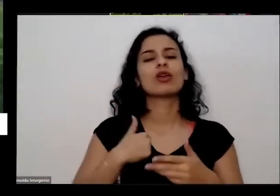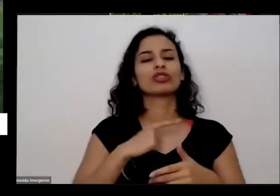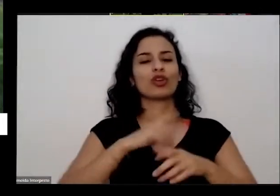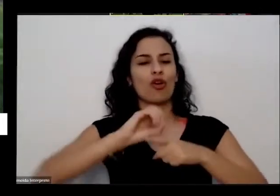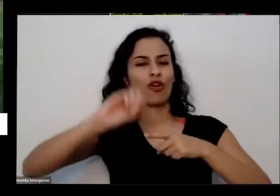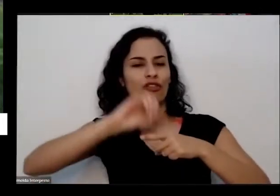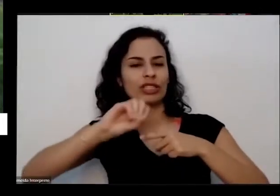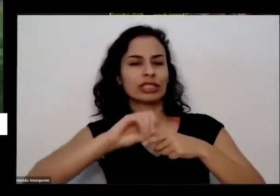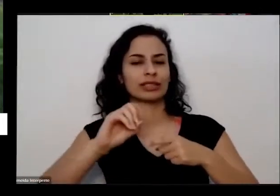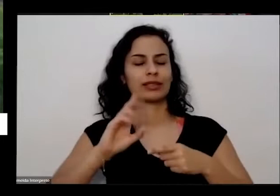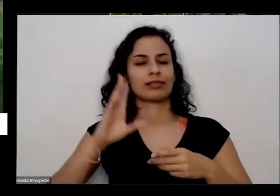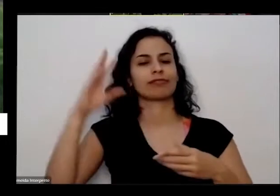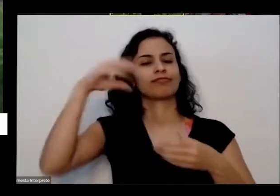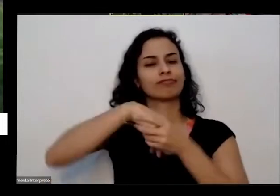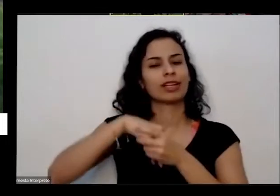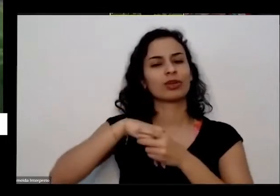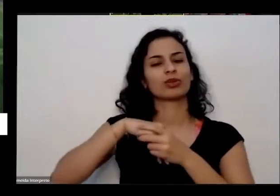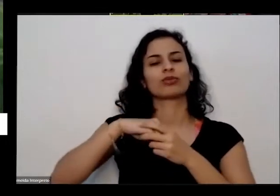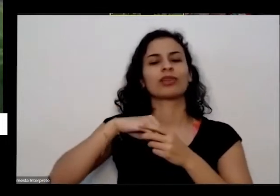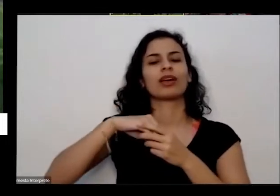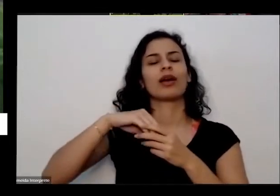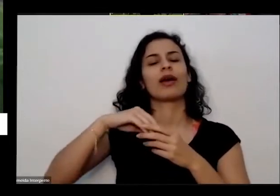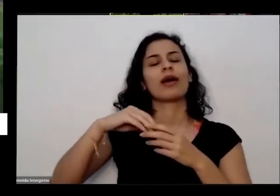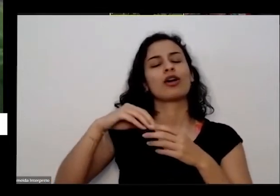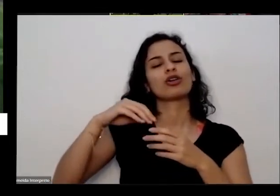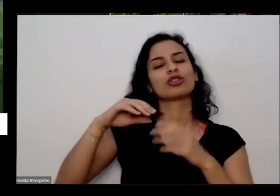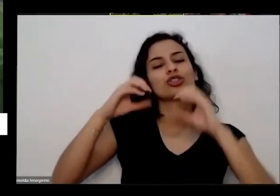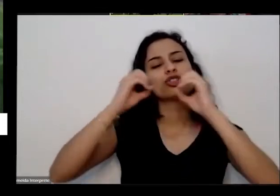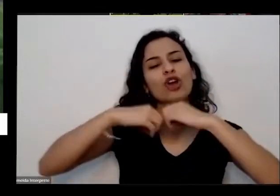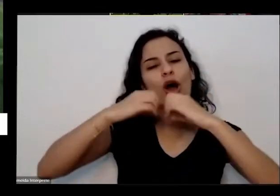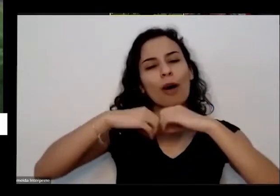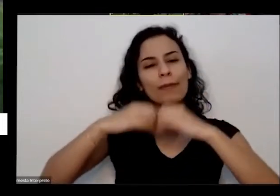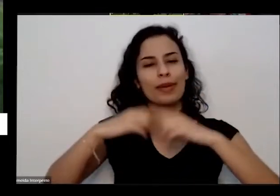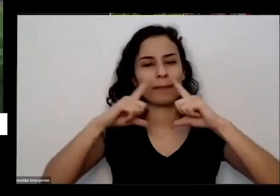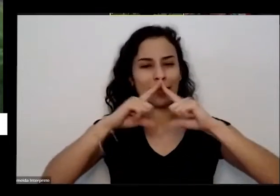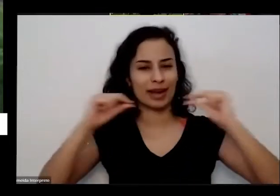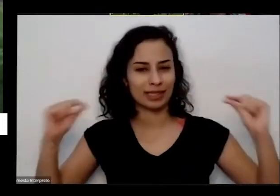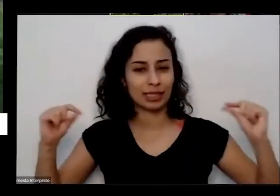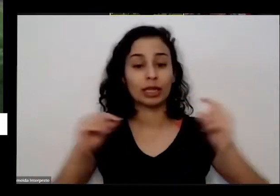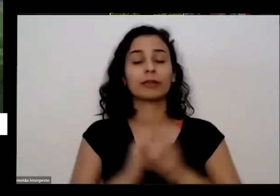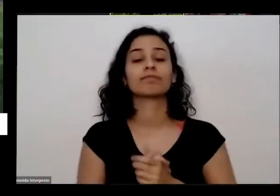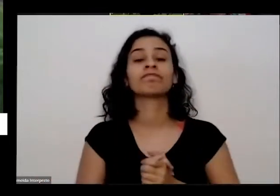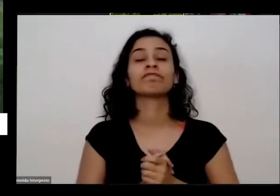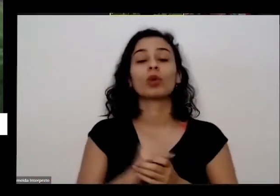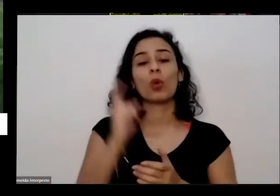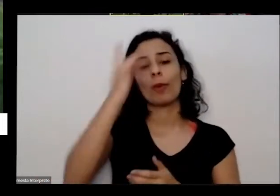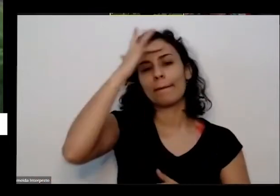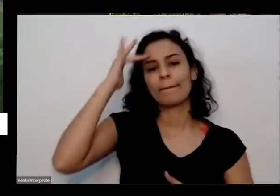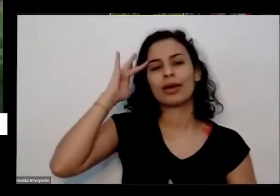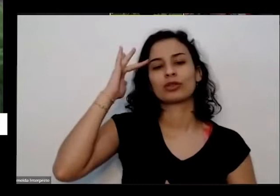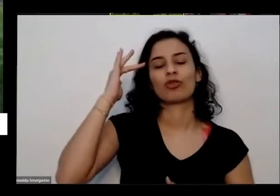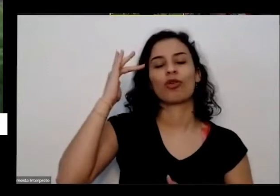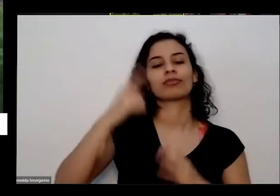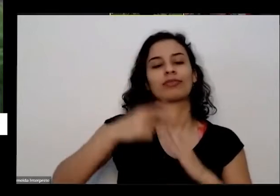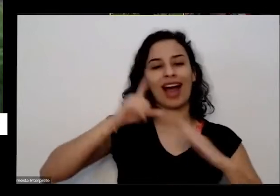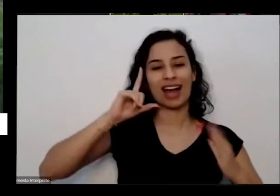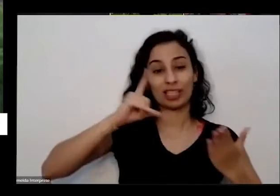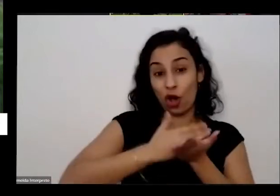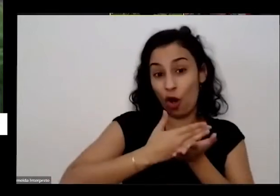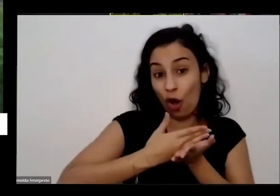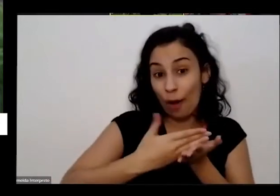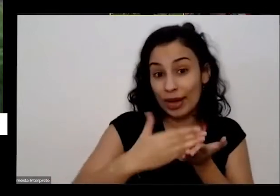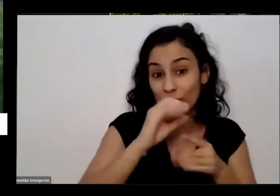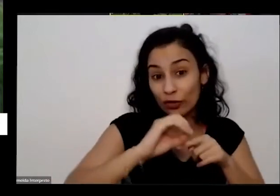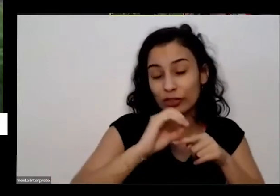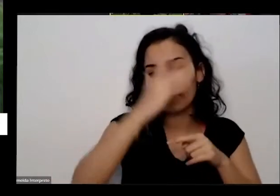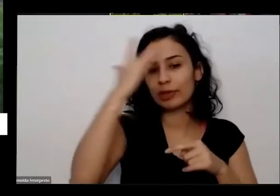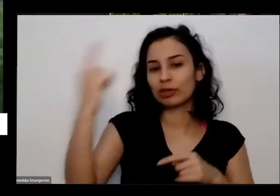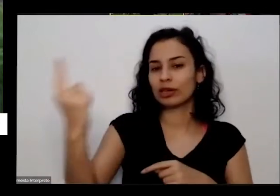shopping e uma uma pessoa antes de começar a oficina ela pediu para falar a daí tradição assim